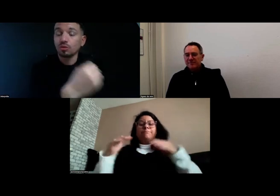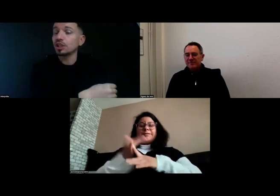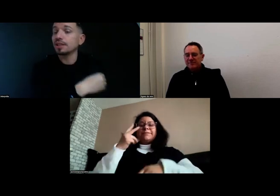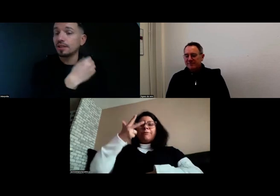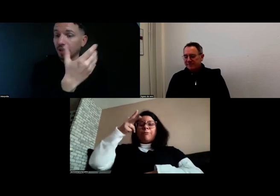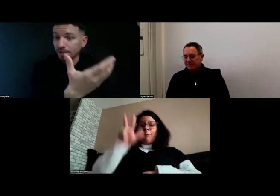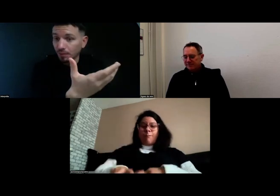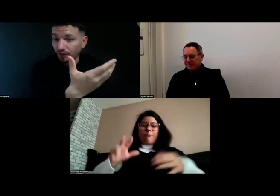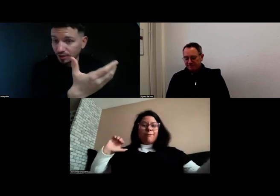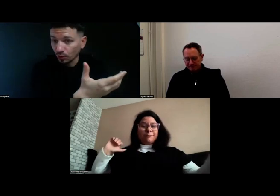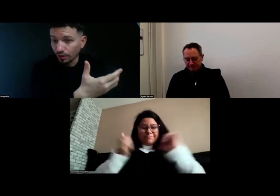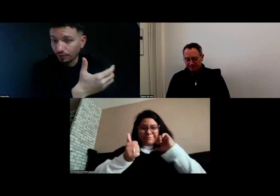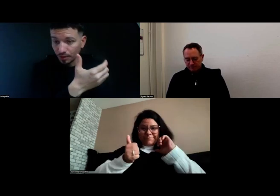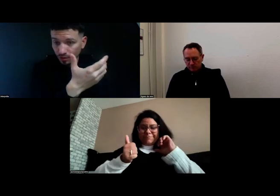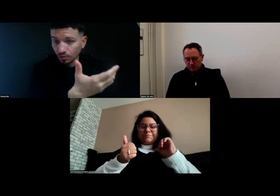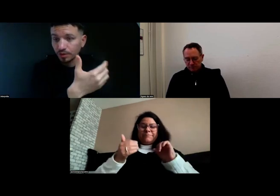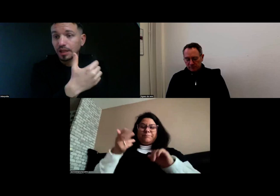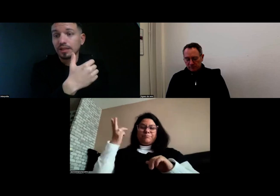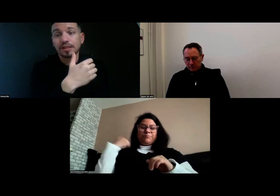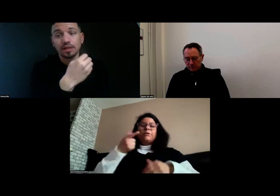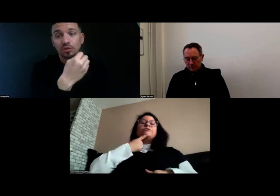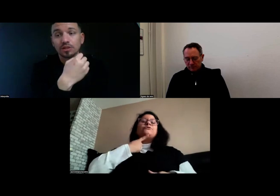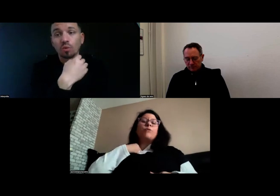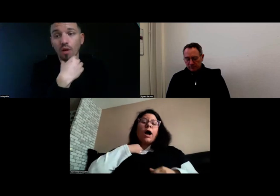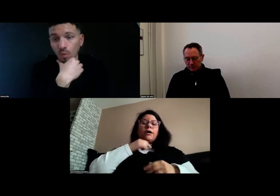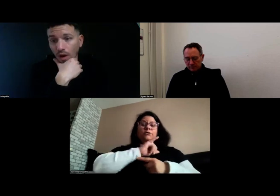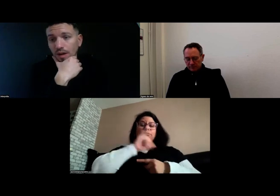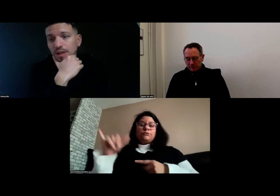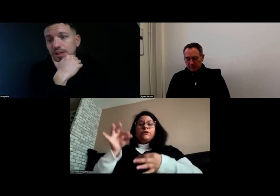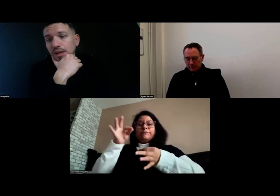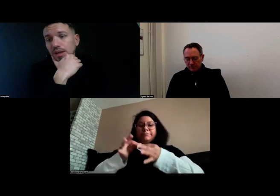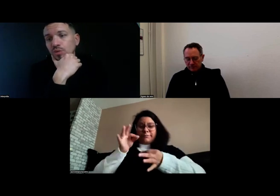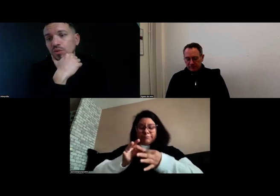Donc j'ai décidé de participer à la formation, qui a duré trois mois.